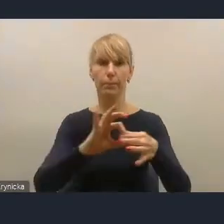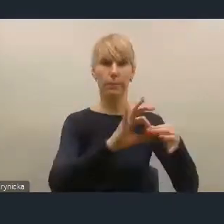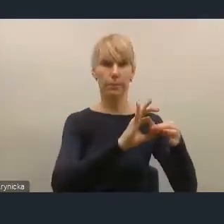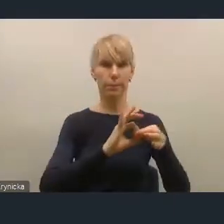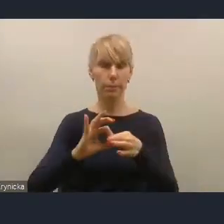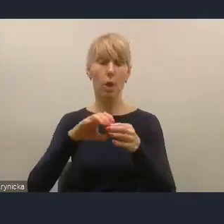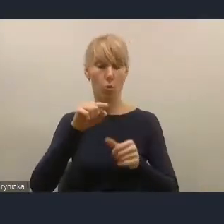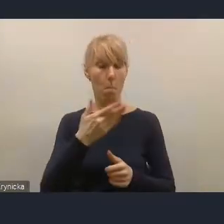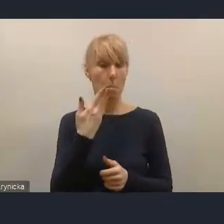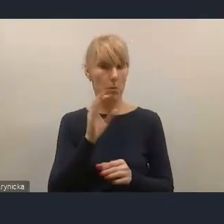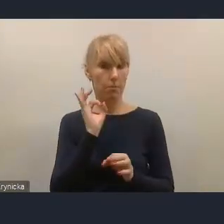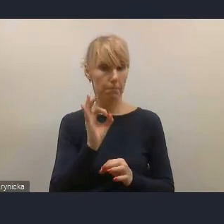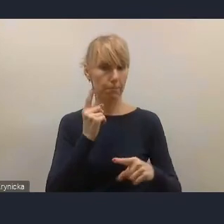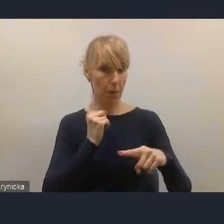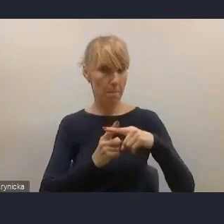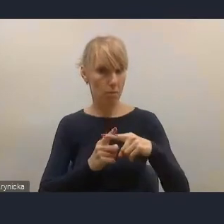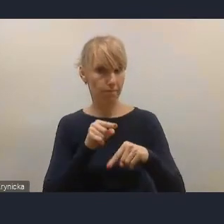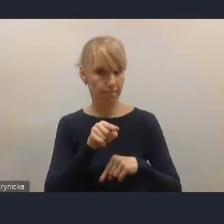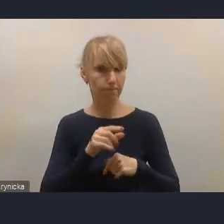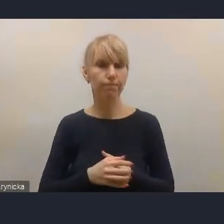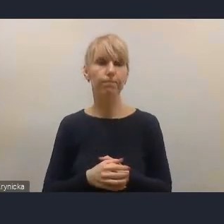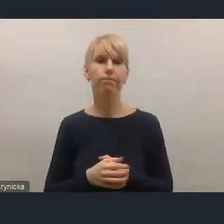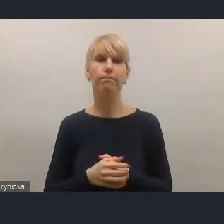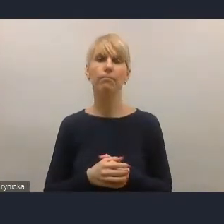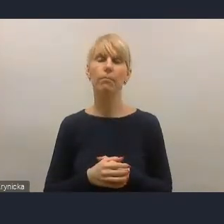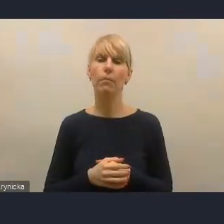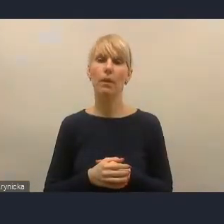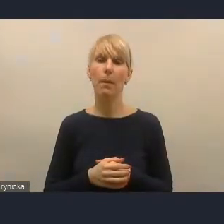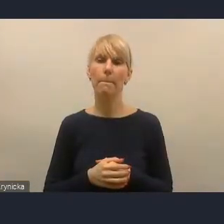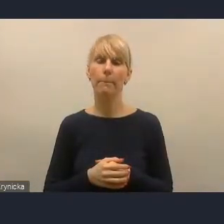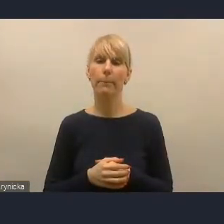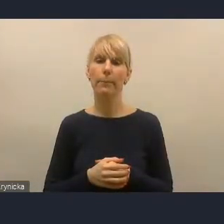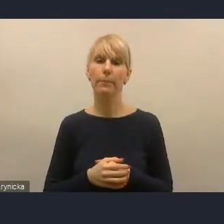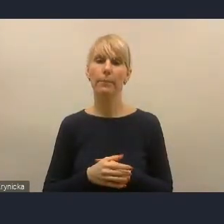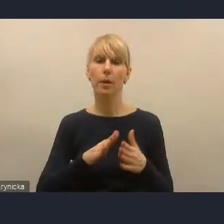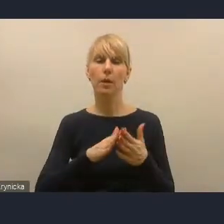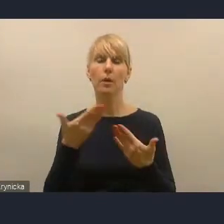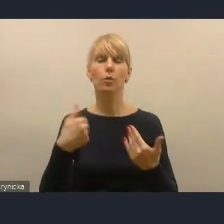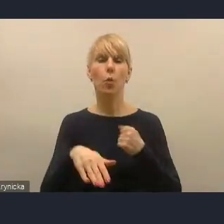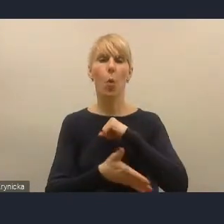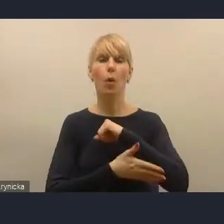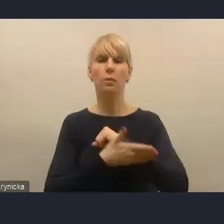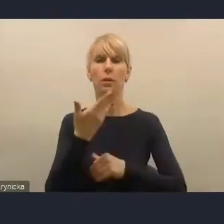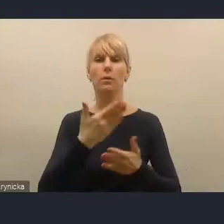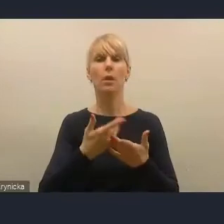doprowadziło już do pierwszego etapu nowelizacji ustawy o zasadach prowadzenia polityki rozwoju,